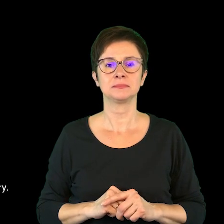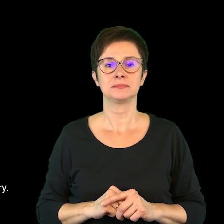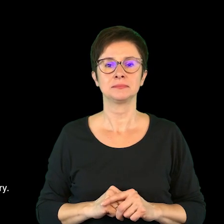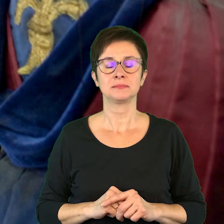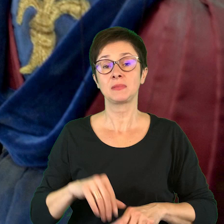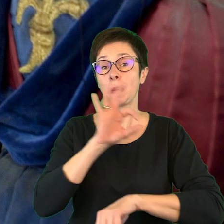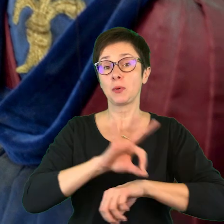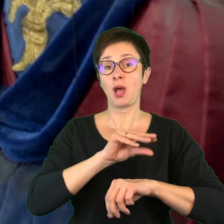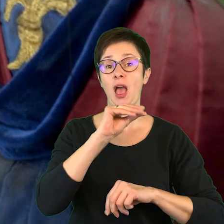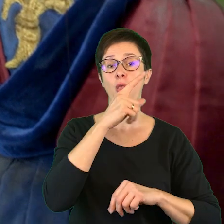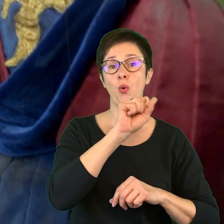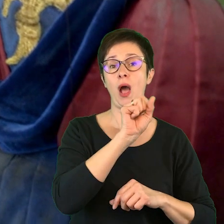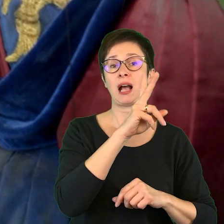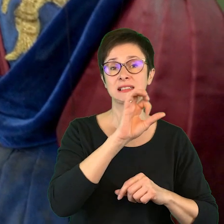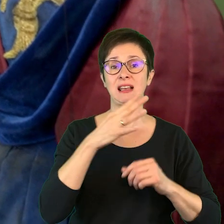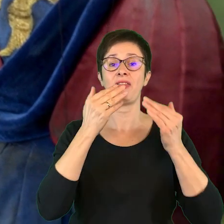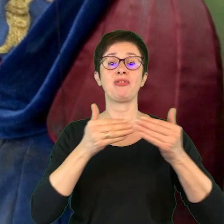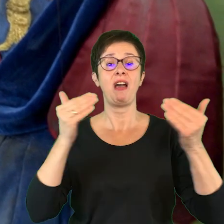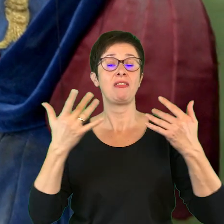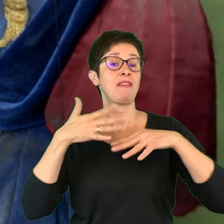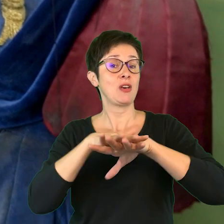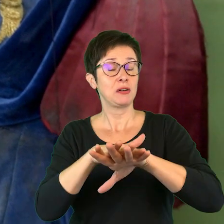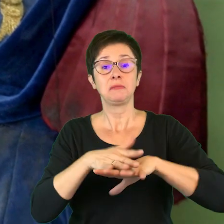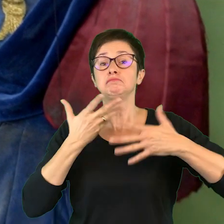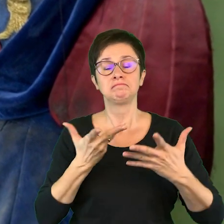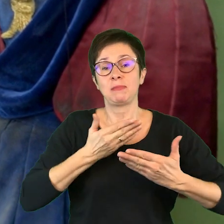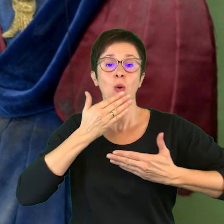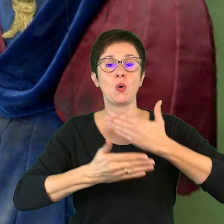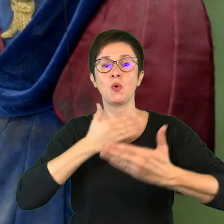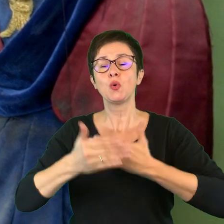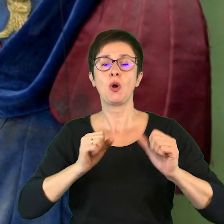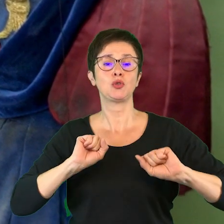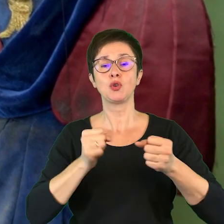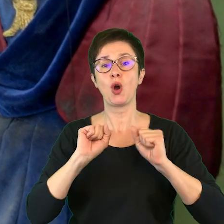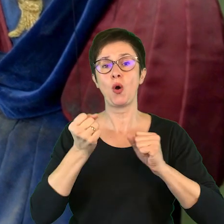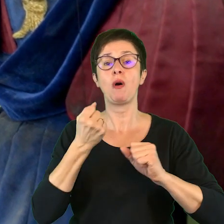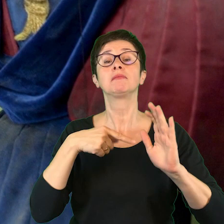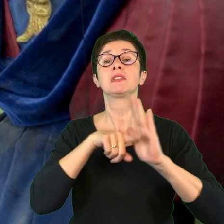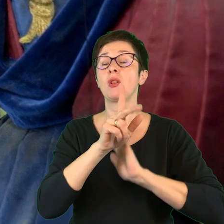Projekt „EduAkcja-Teatr integruje” to kontynuacja działań adresowanych